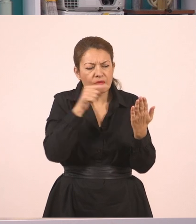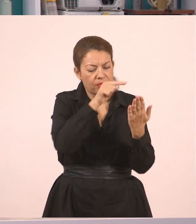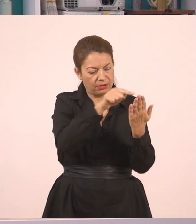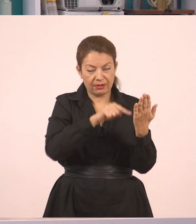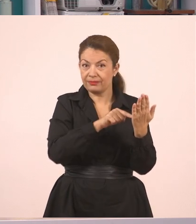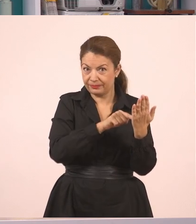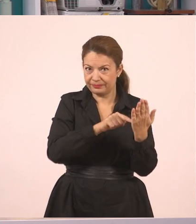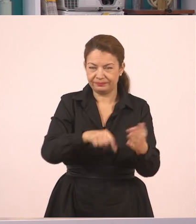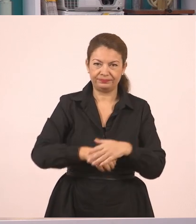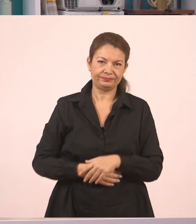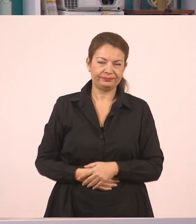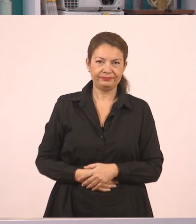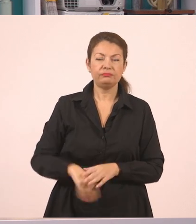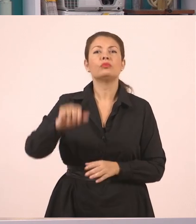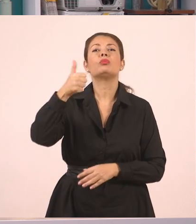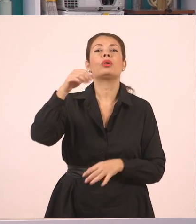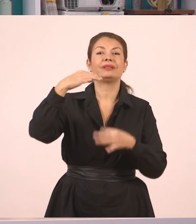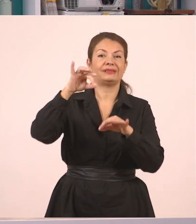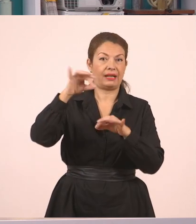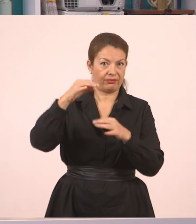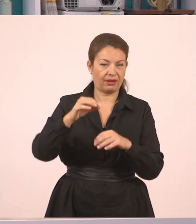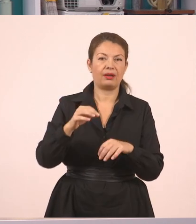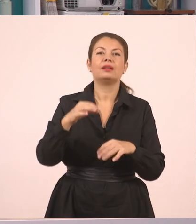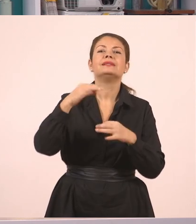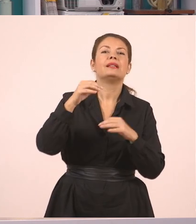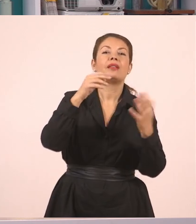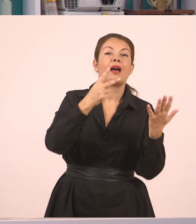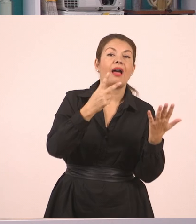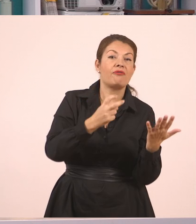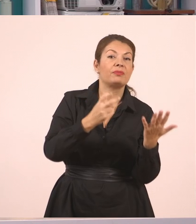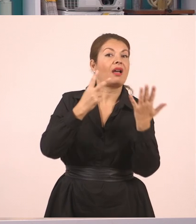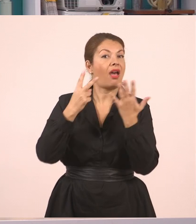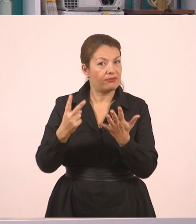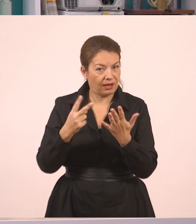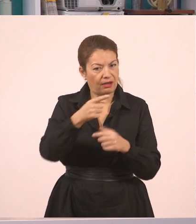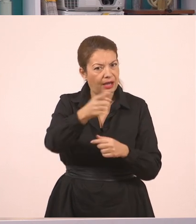Αν πάμε στη σελίδα 77, και θέλω κι εσείς παιδιά να το δείτε,